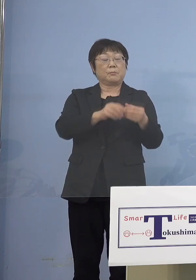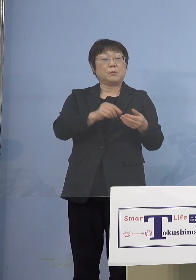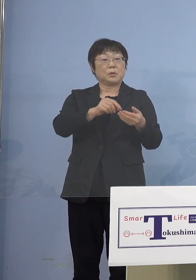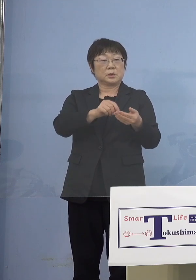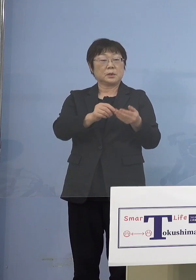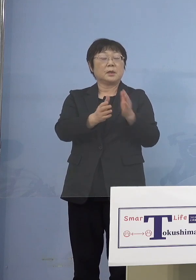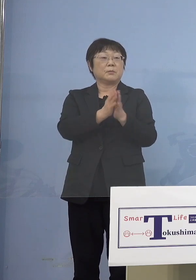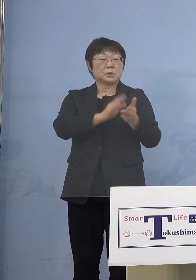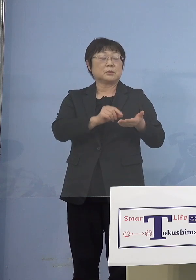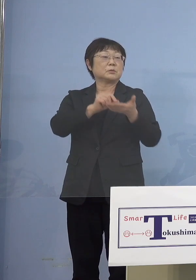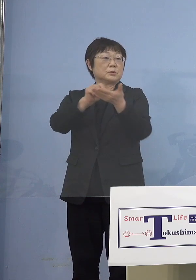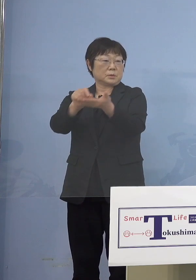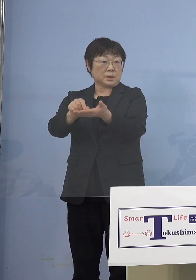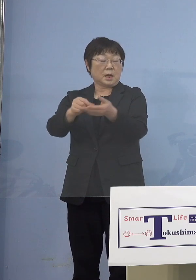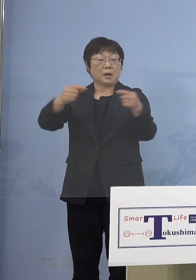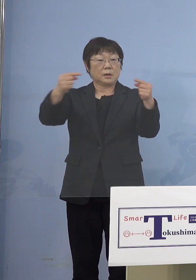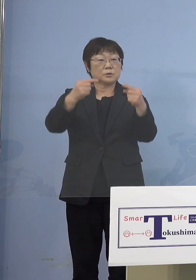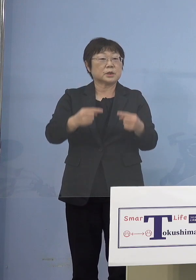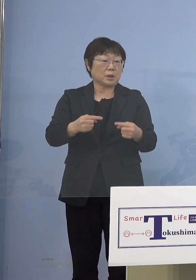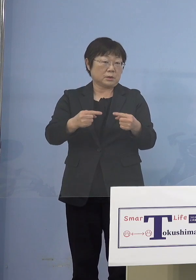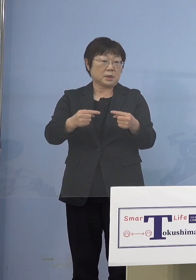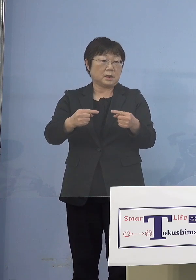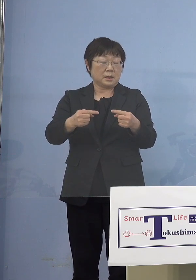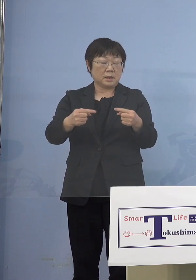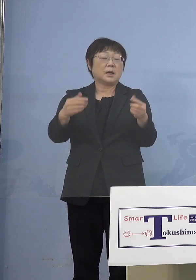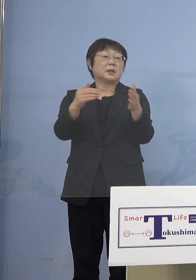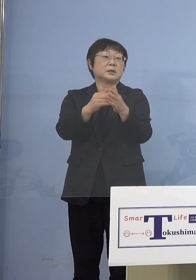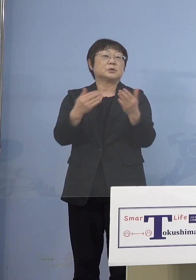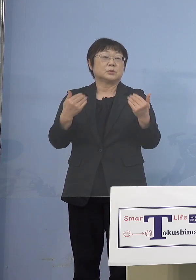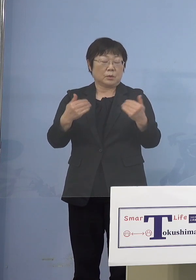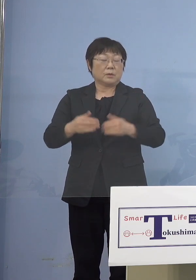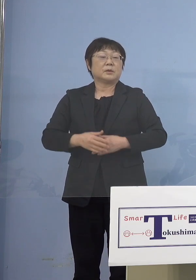ピタッと複合する 最終的には複合させなければいけない